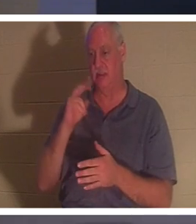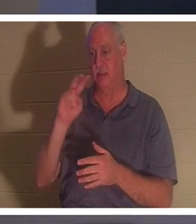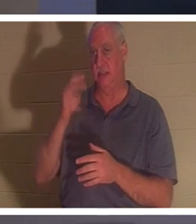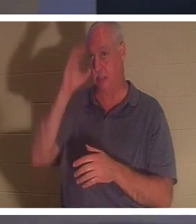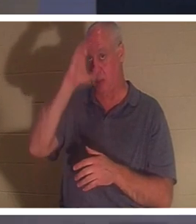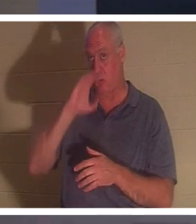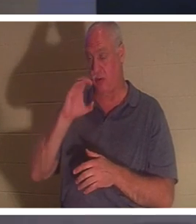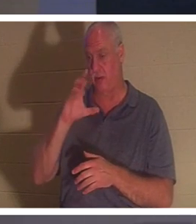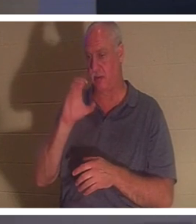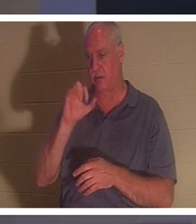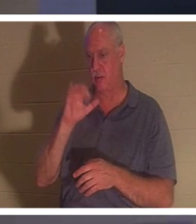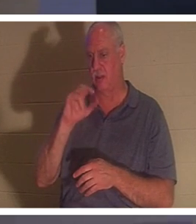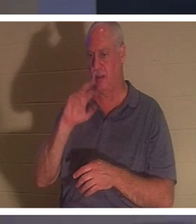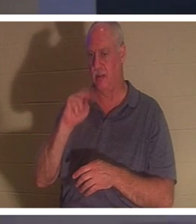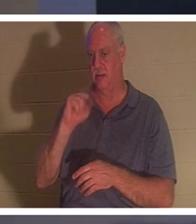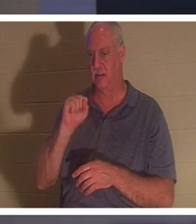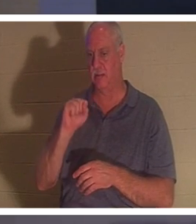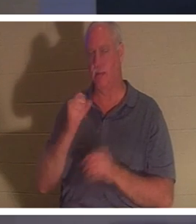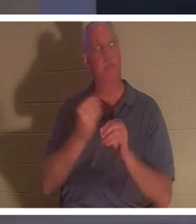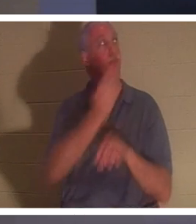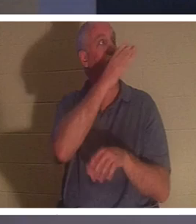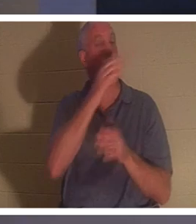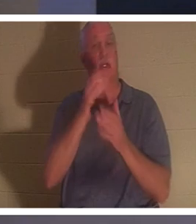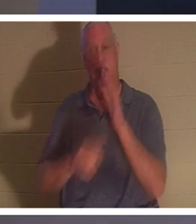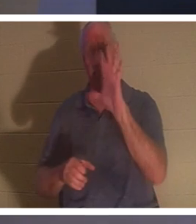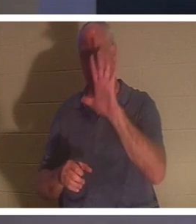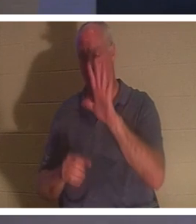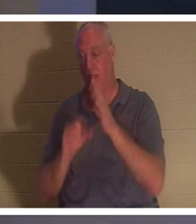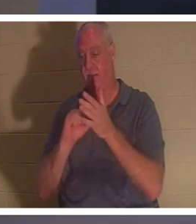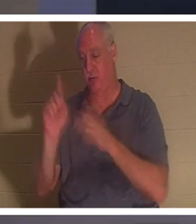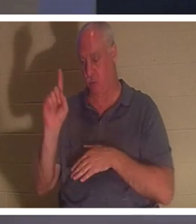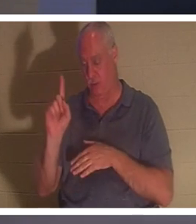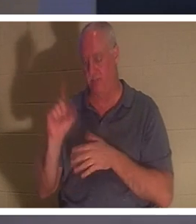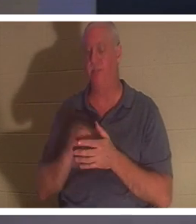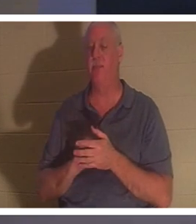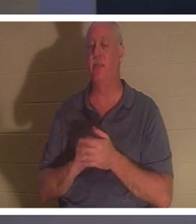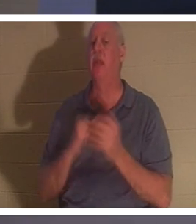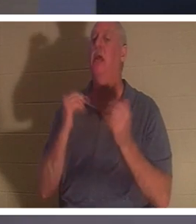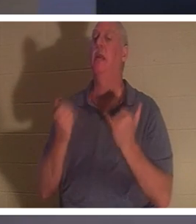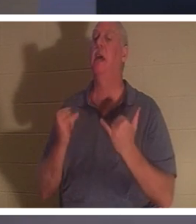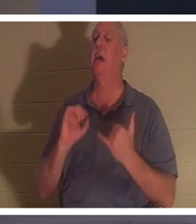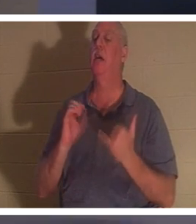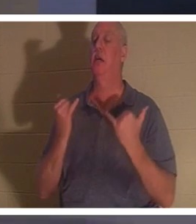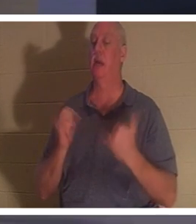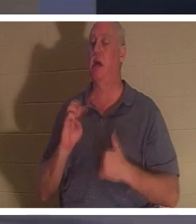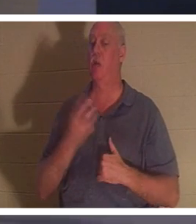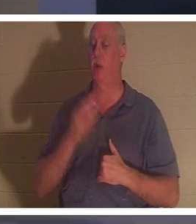sollte auf Ihrem Bildschirm sein. In 2. Korinther 5:1 sagt er: „Jetzt wissen wir es.“ Hoffentlich wissen wir es.